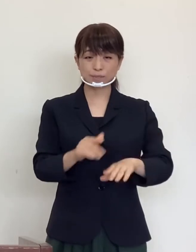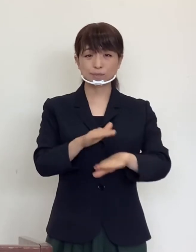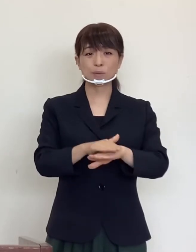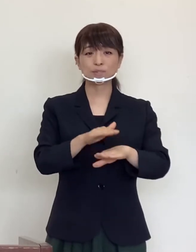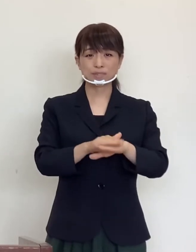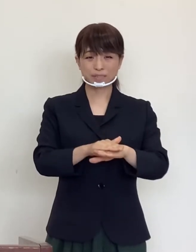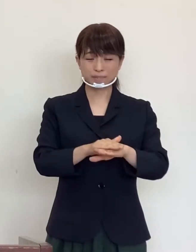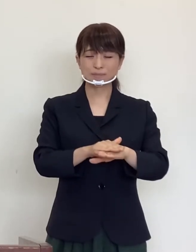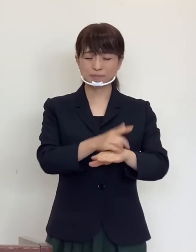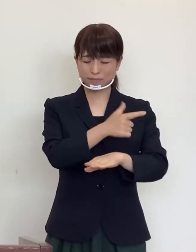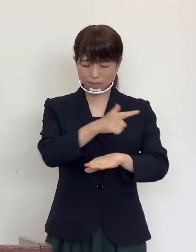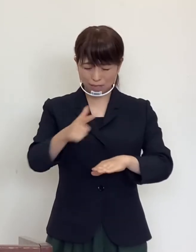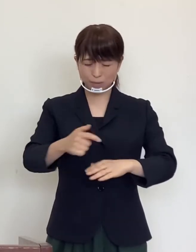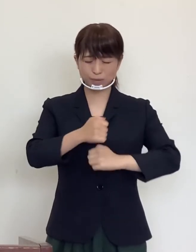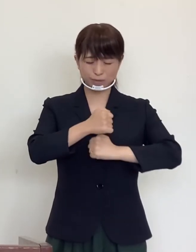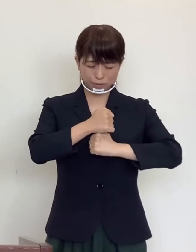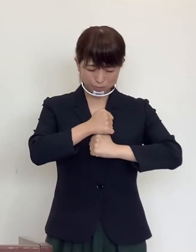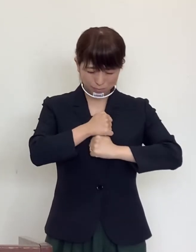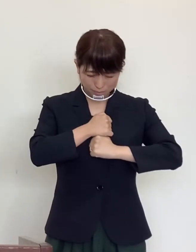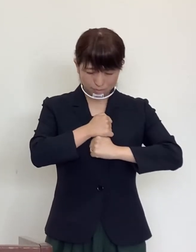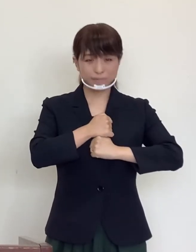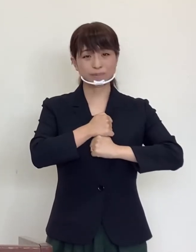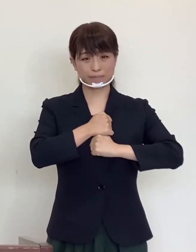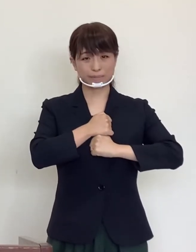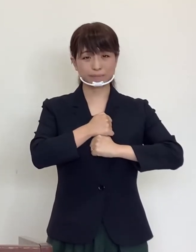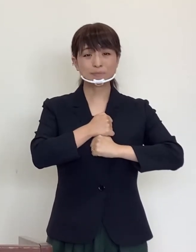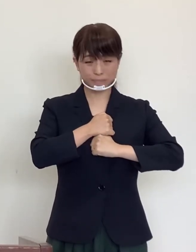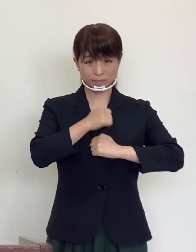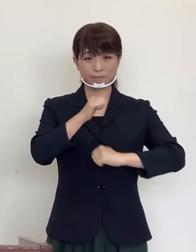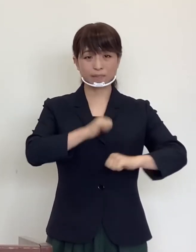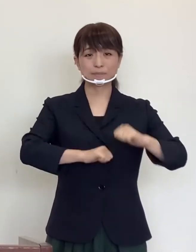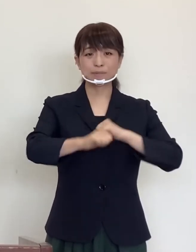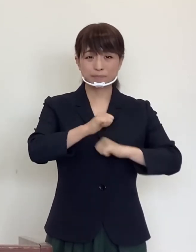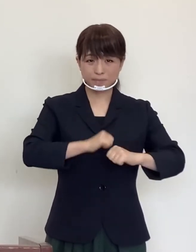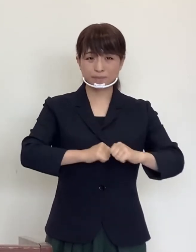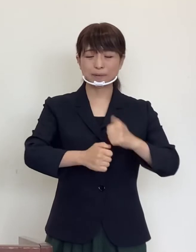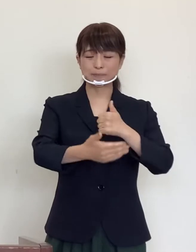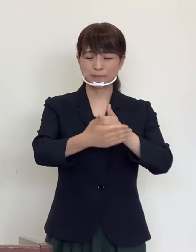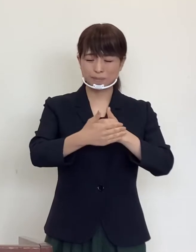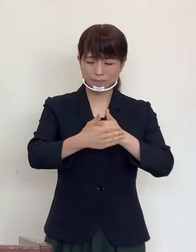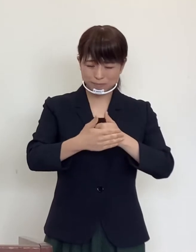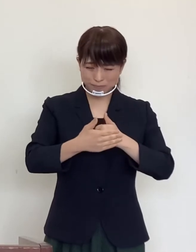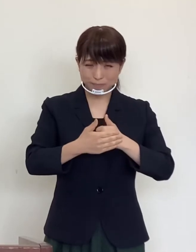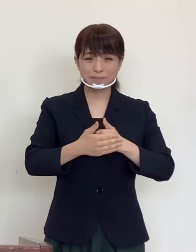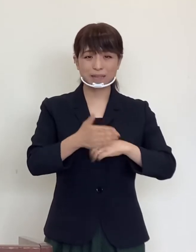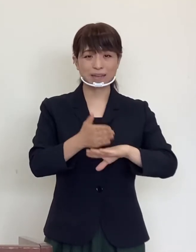注意深くかつ 他人のための利他的な行動に感謝を申し上げます